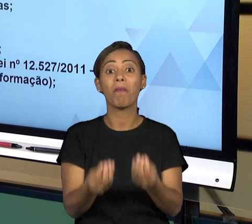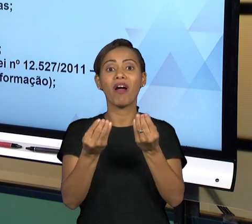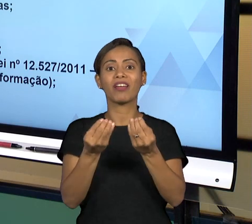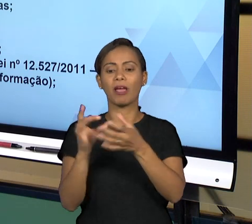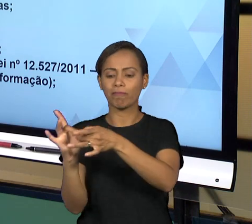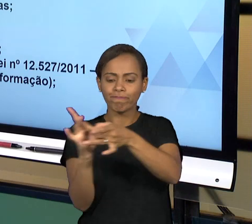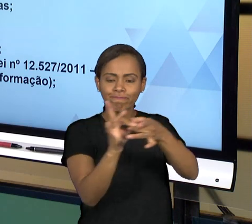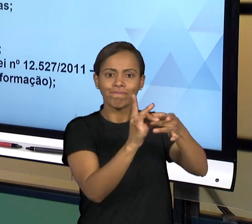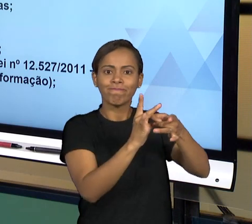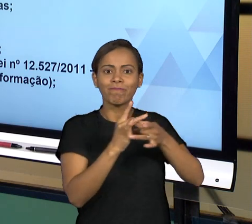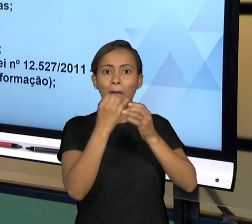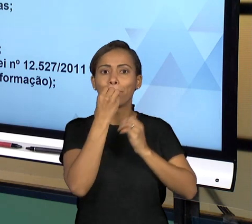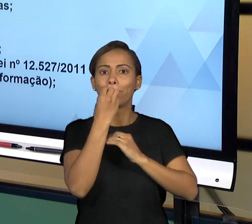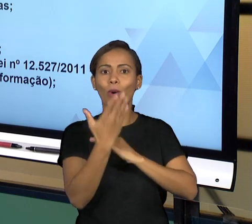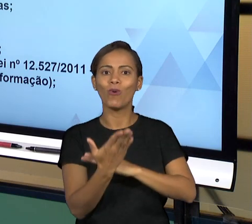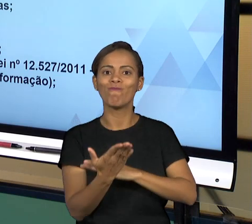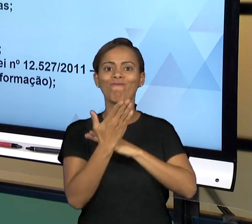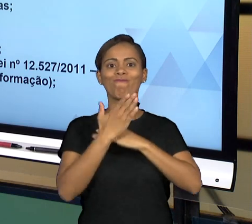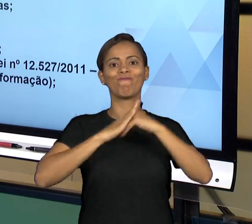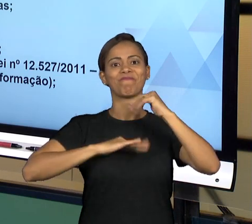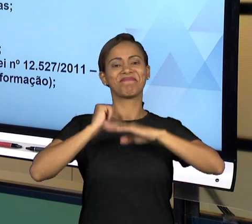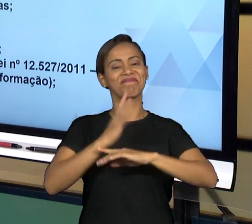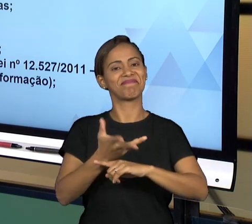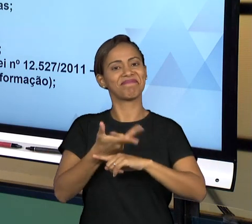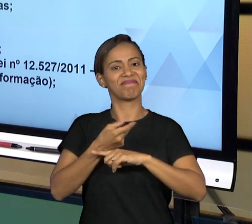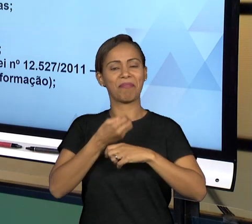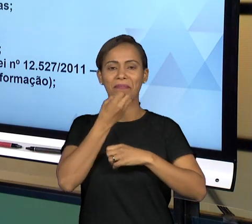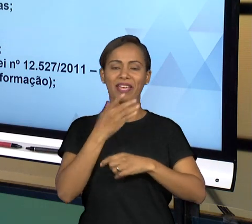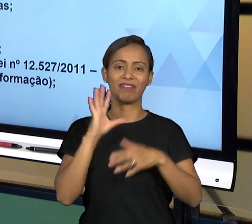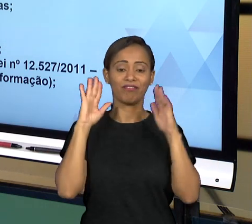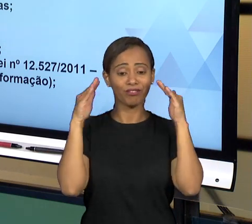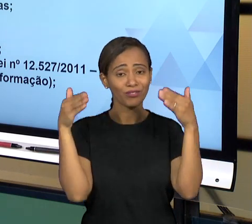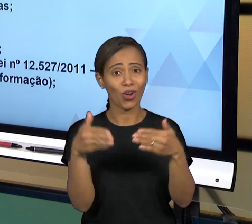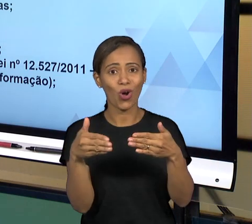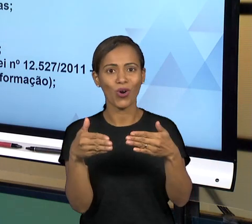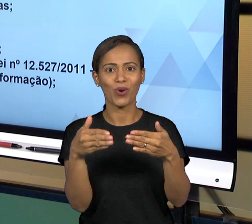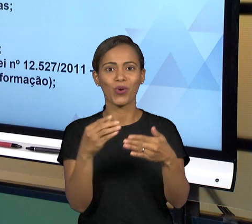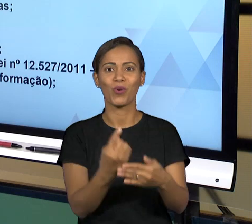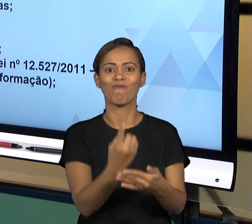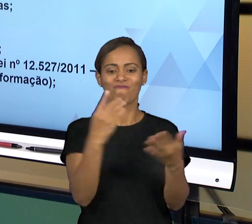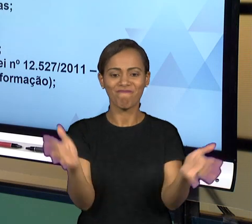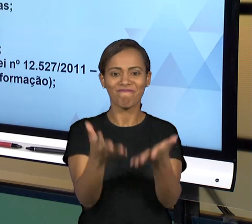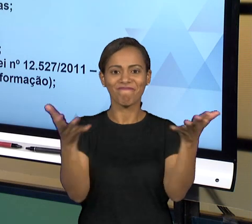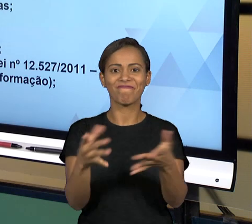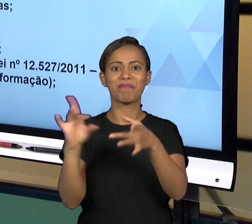JUNTO A ELES ESSE SERVIÇO QUE É DA OUVIDORIA,